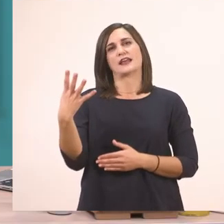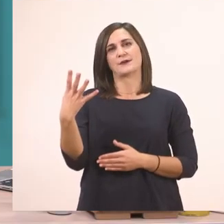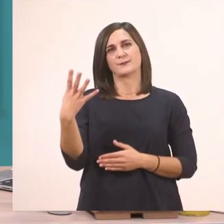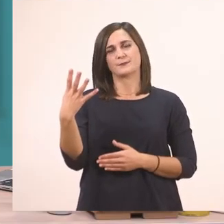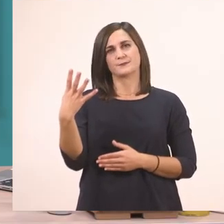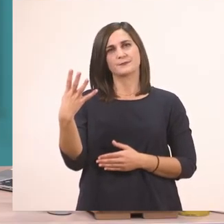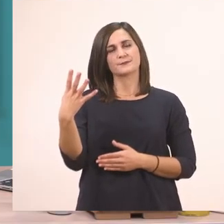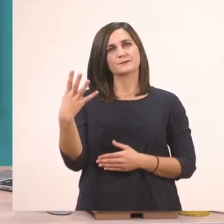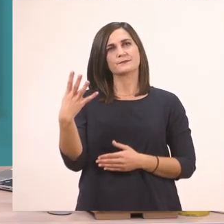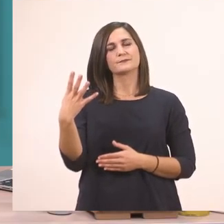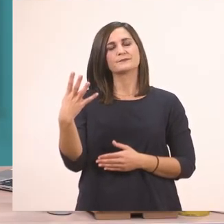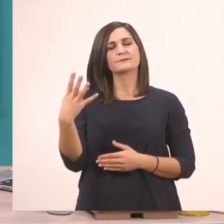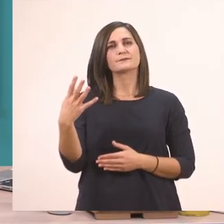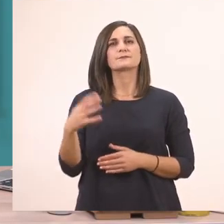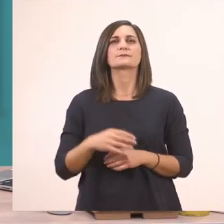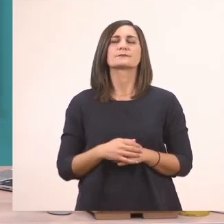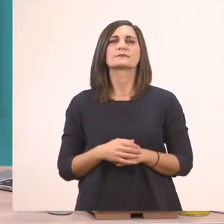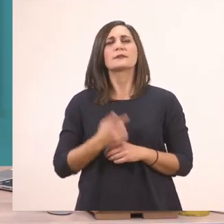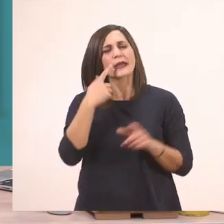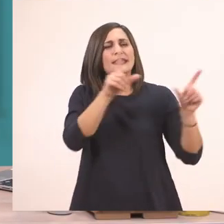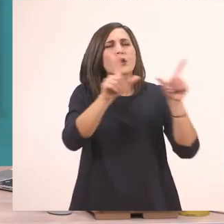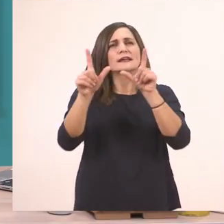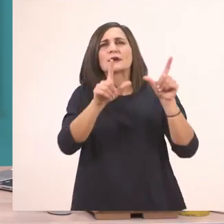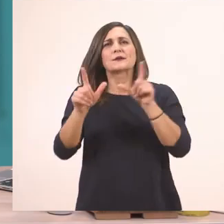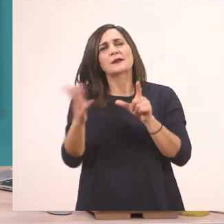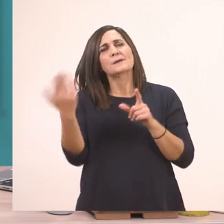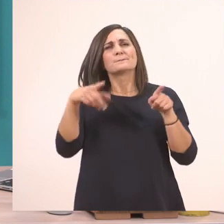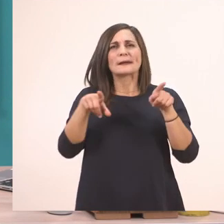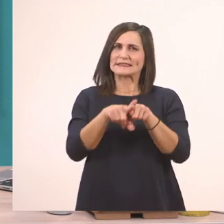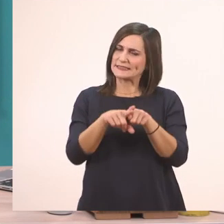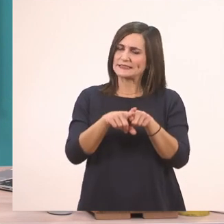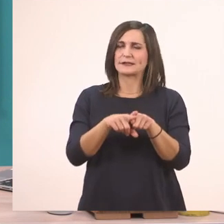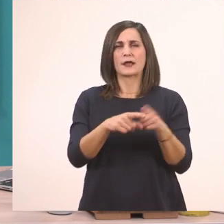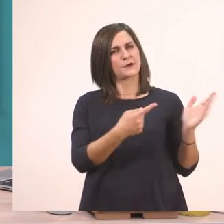του βιβλίου και να πάμε να δούμε τις εικονίτσες που έχει. Σας τις έχω εγώ και εδώ.